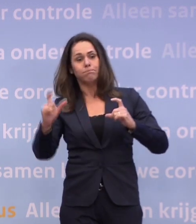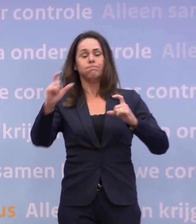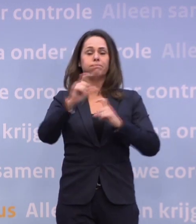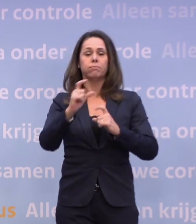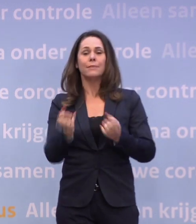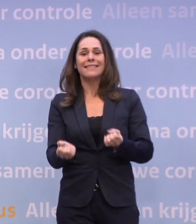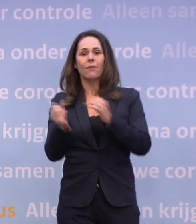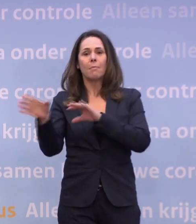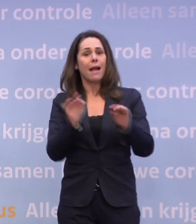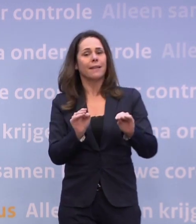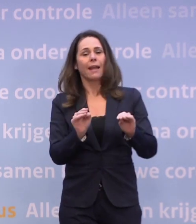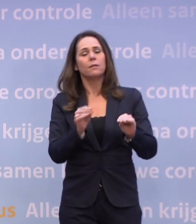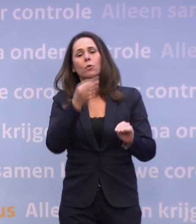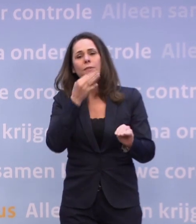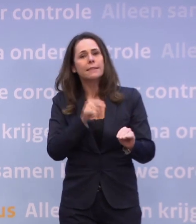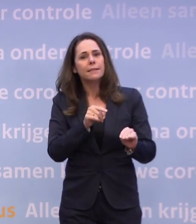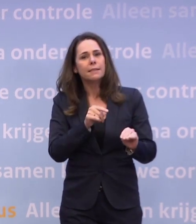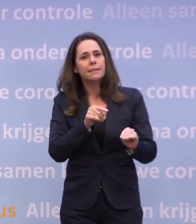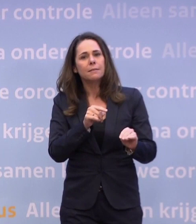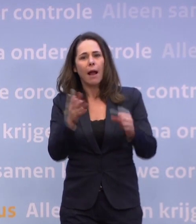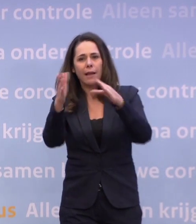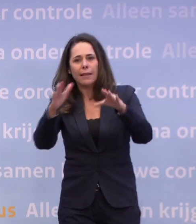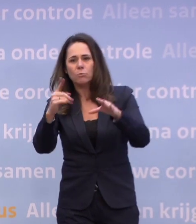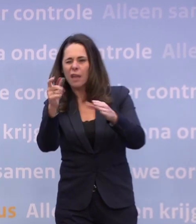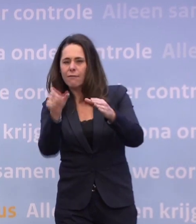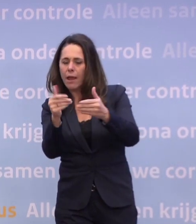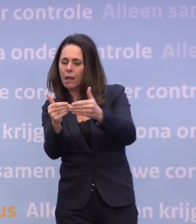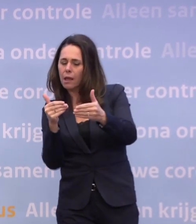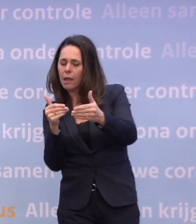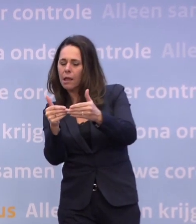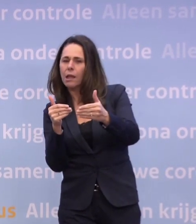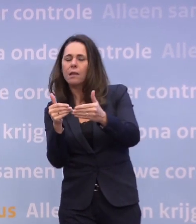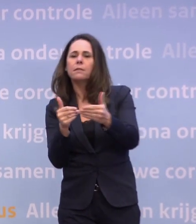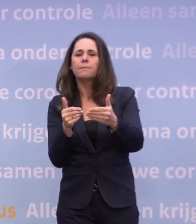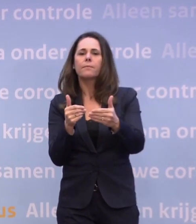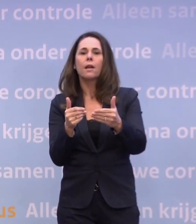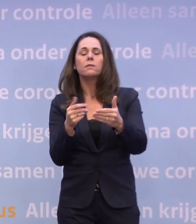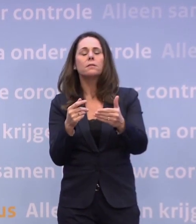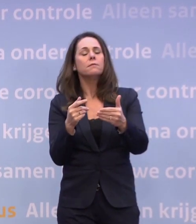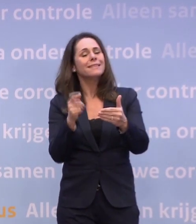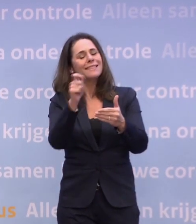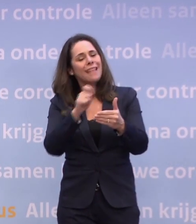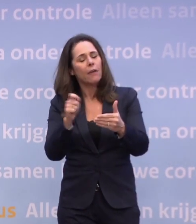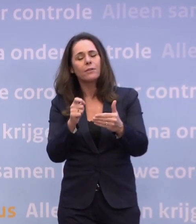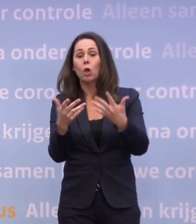Maar als de cijfers, die de laatste week zich niet in de goede richting bewegen... ...laten we zeggen meer structureel zich niet in de goede richting bewegen...